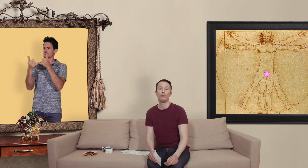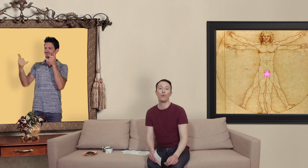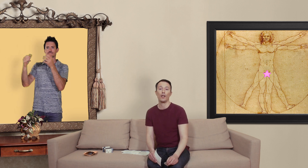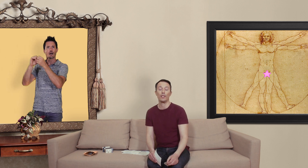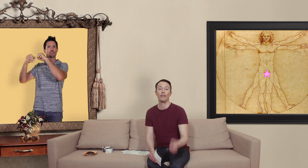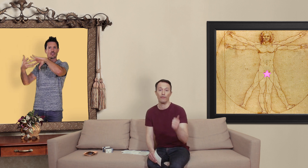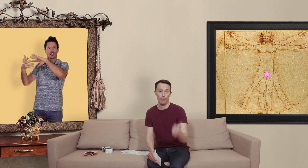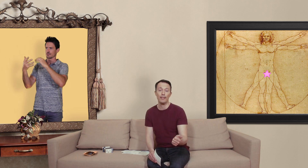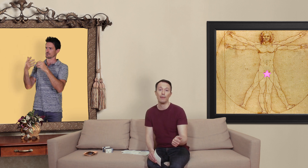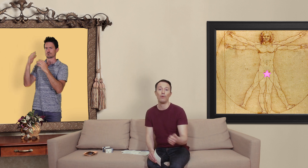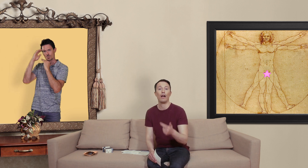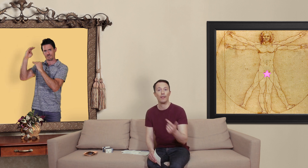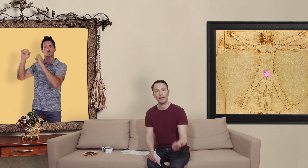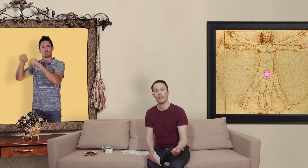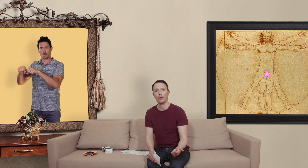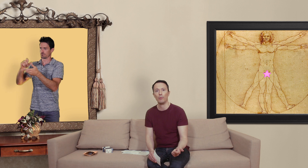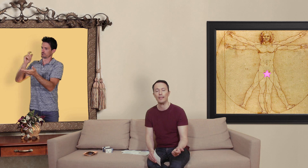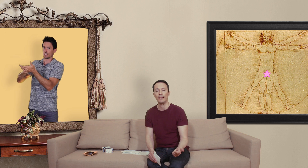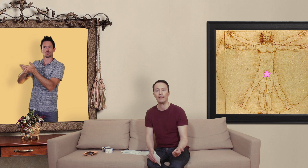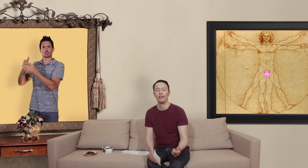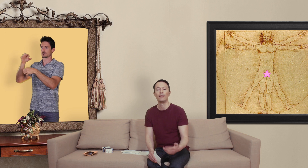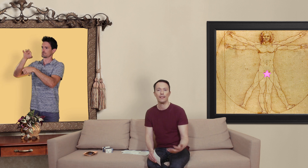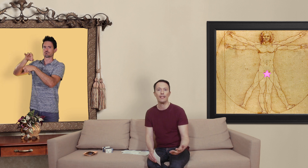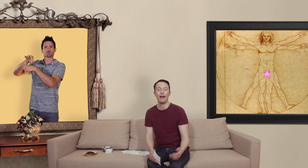pouvoir acheter des vrais médicaments avec un encadrement médical... d'ici là